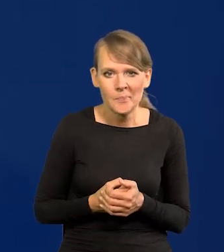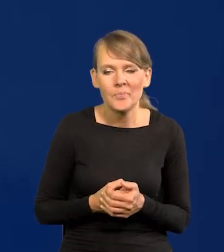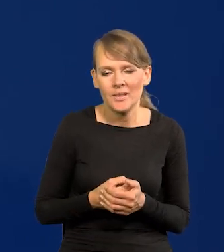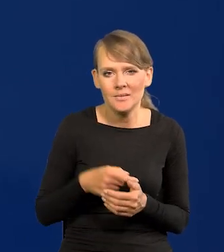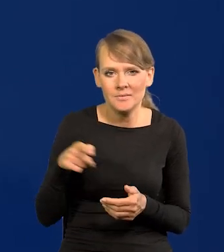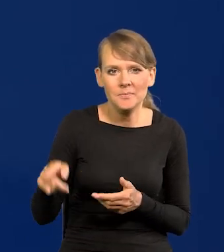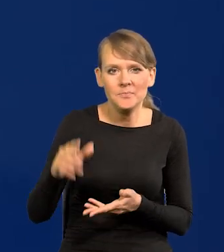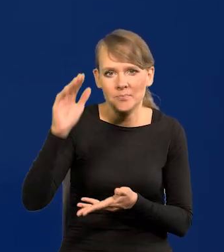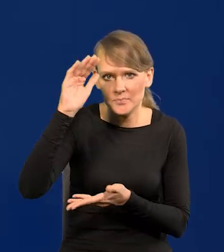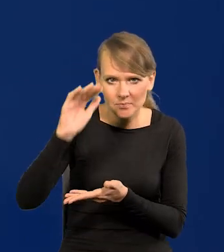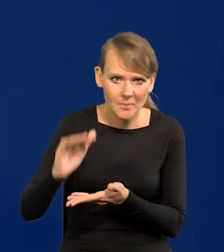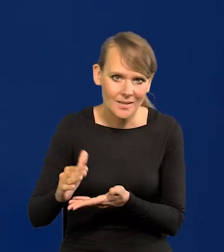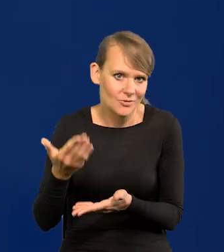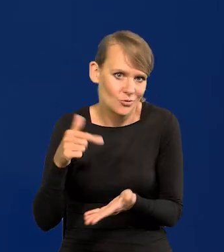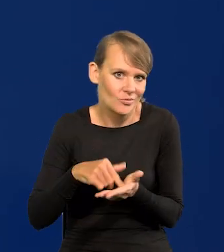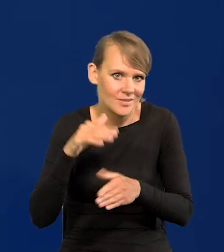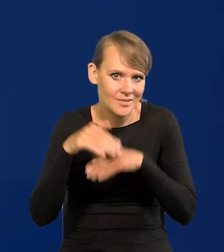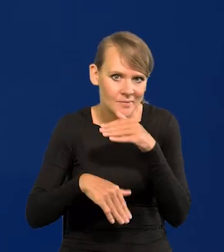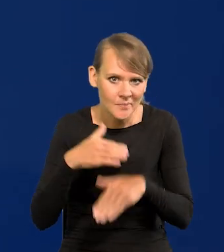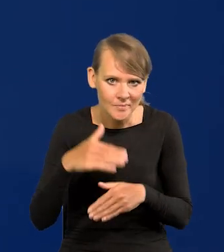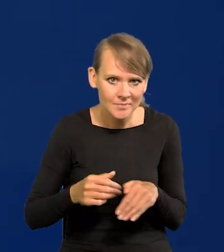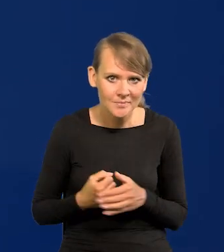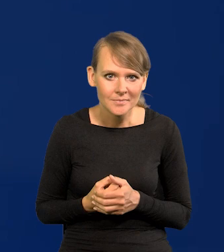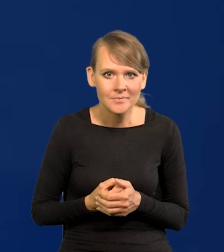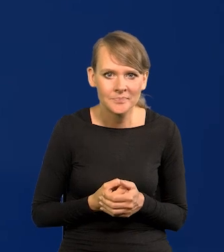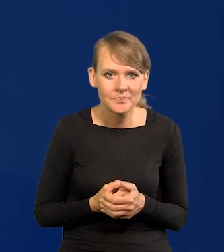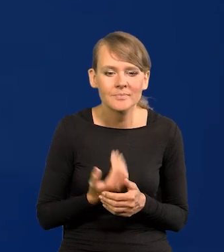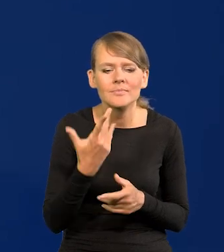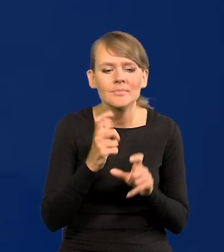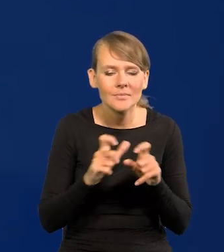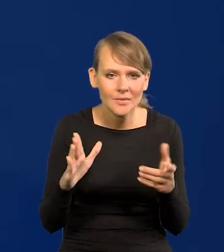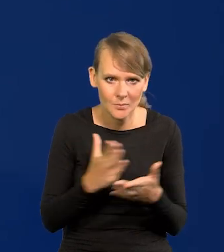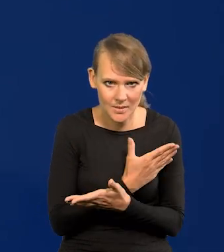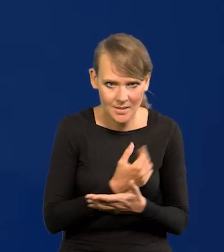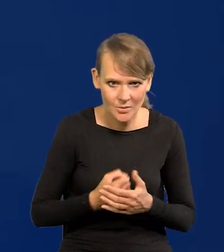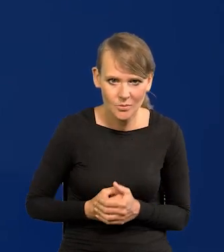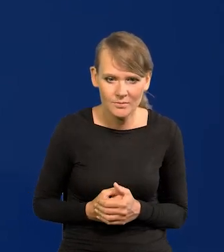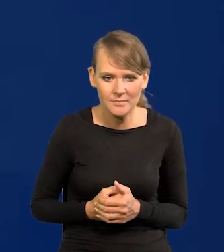Spadkowy szczęśliwie. Ile to czasu minęły, zanim ja mógłbym